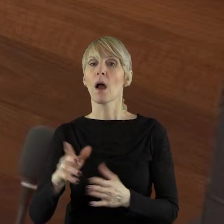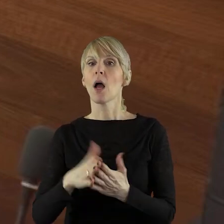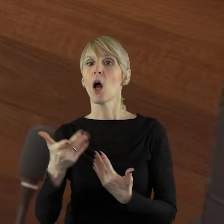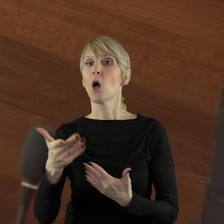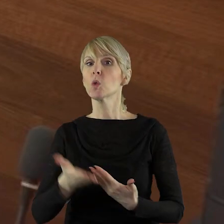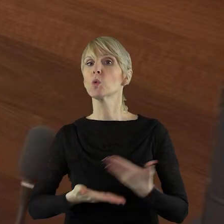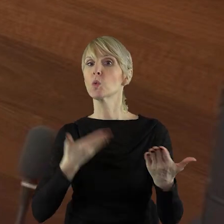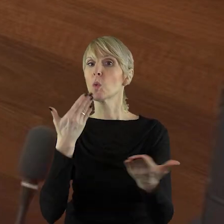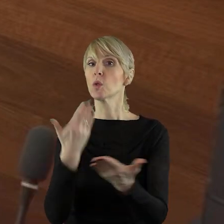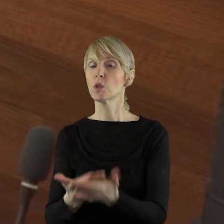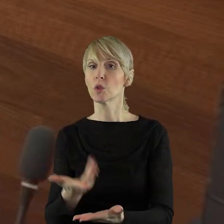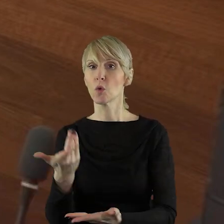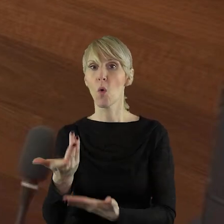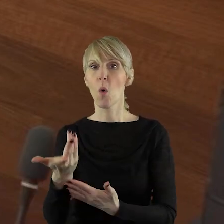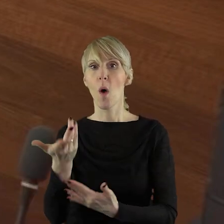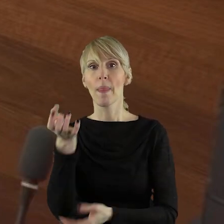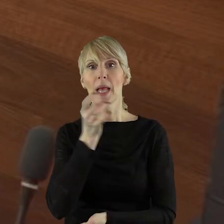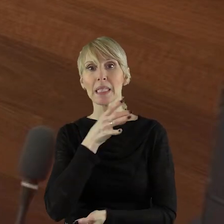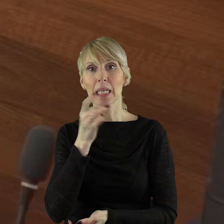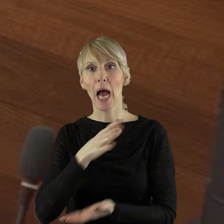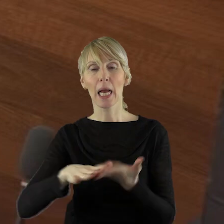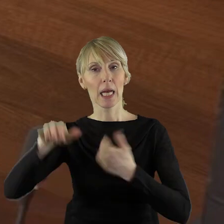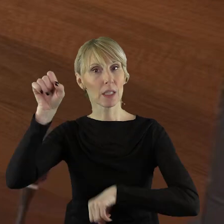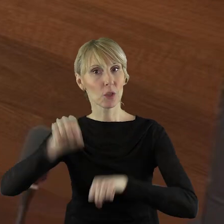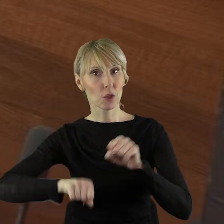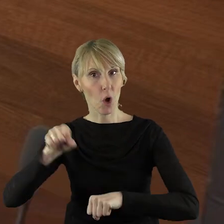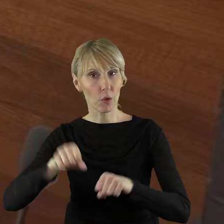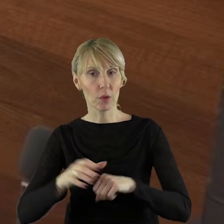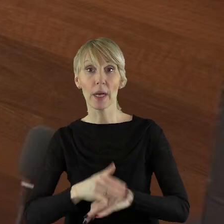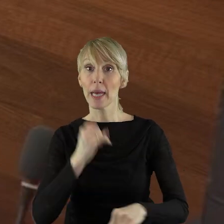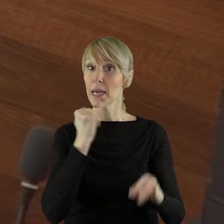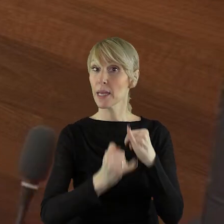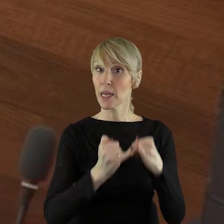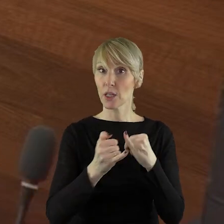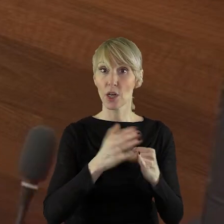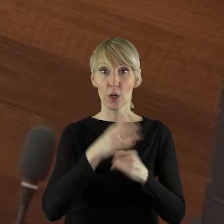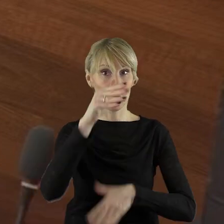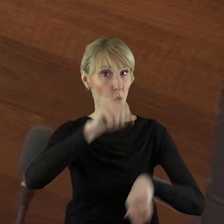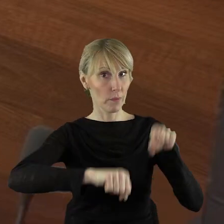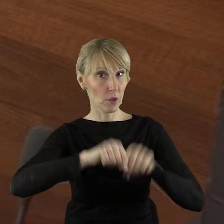do sądu na ocenę lokalnej strategii rozwoju. Jeśli wygra w sądzie tą sprawę,